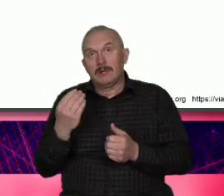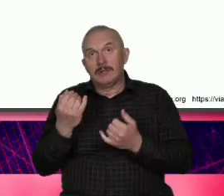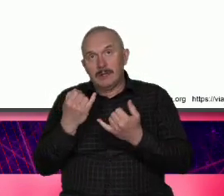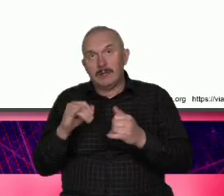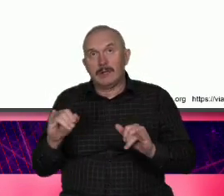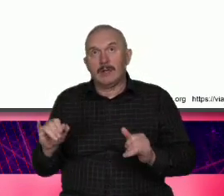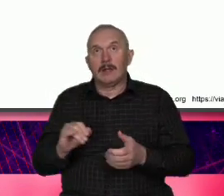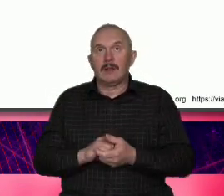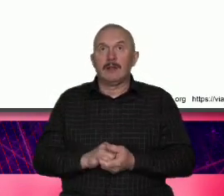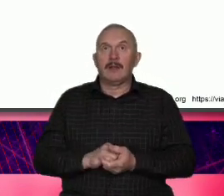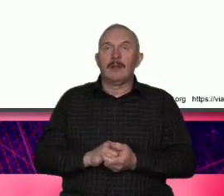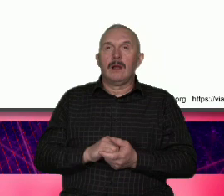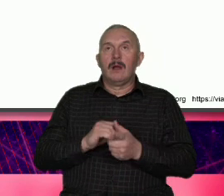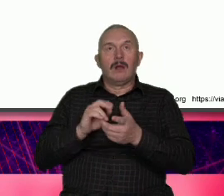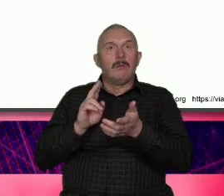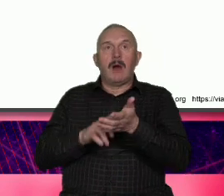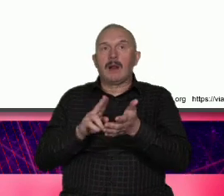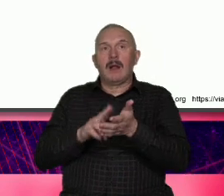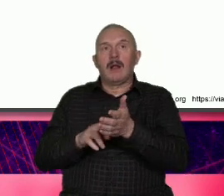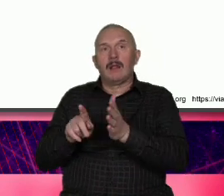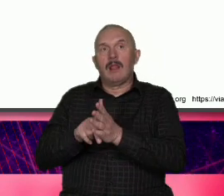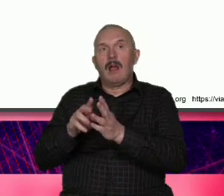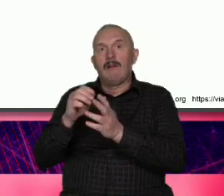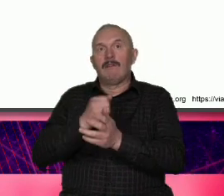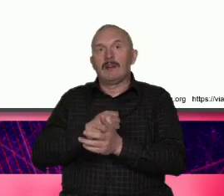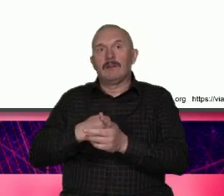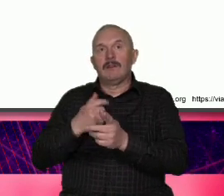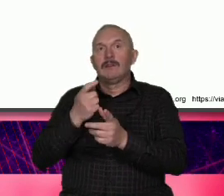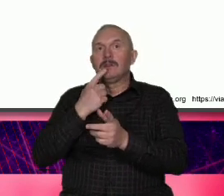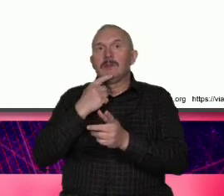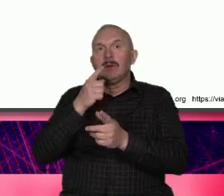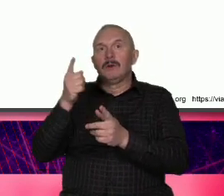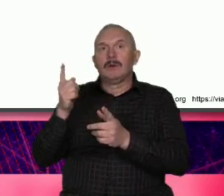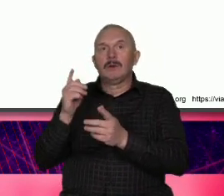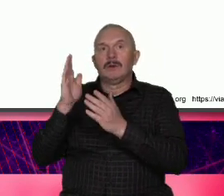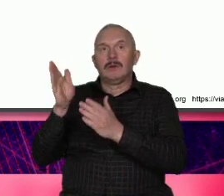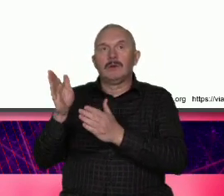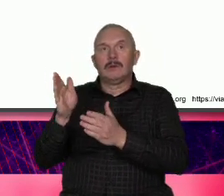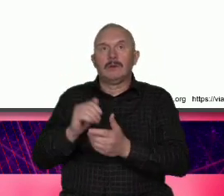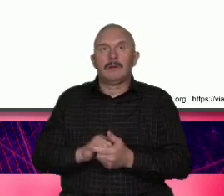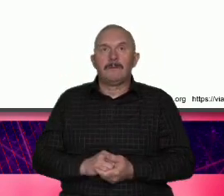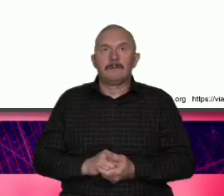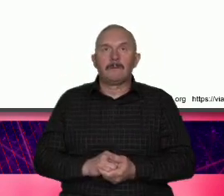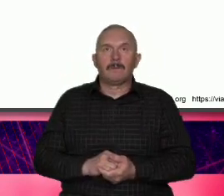Warszawy byłaby Ameryka dostrzegam jakieś podobieństwa